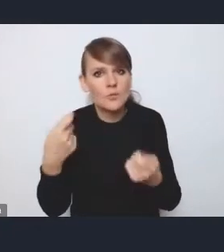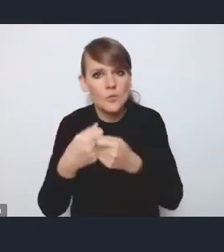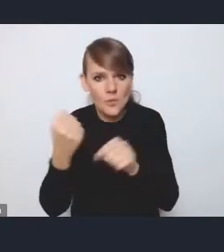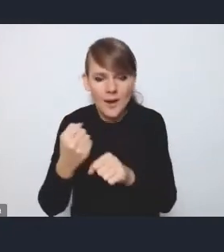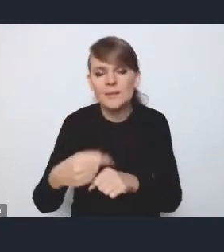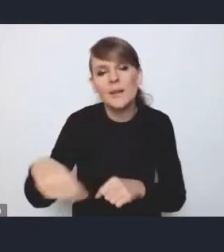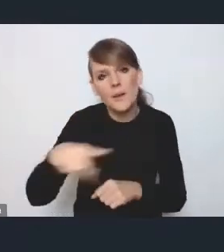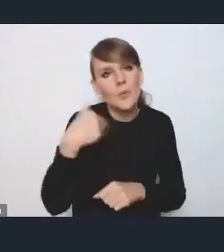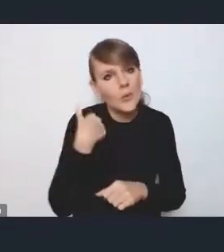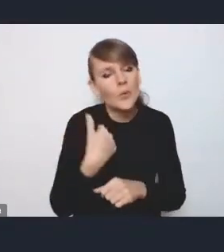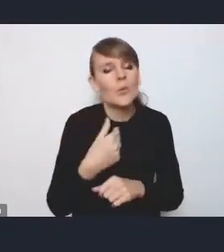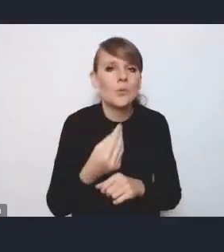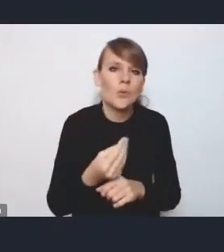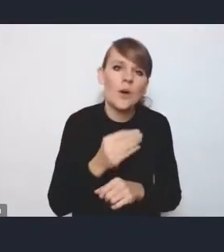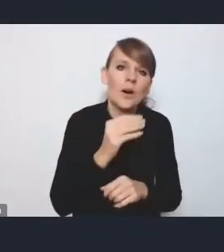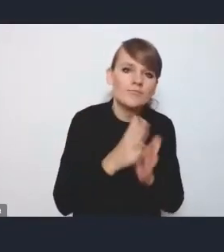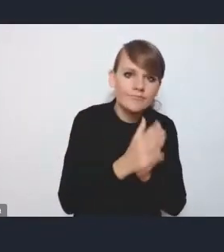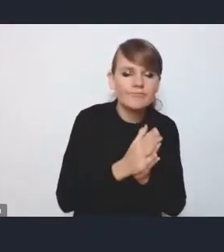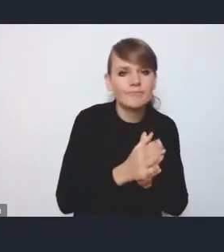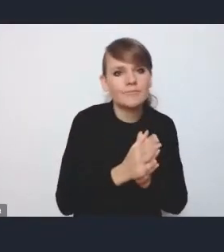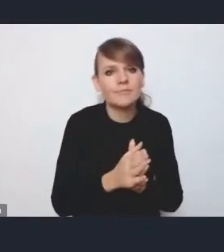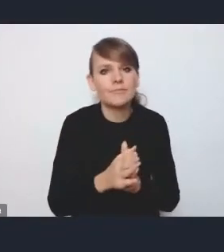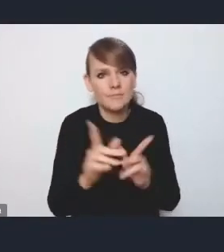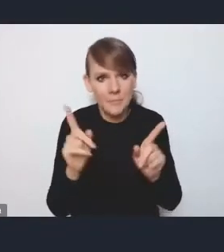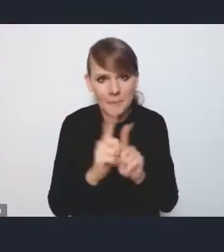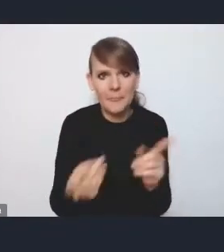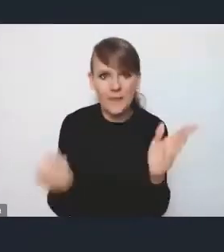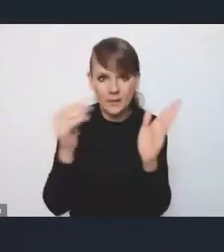aby w sposób szczególny też ująć niektóre wyzwania